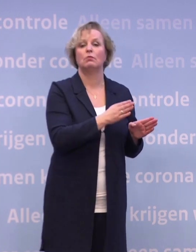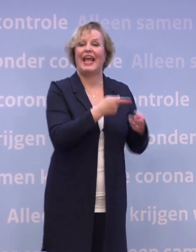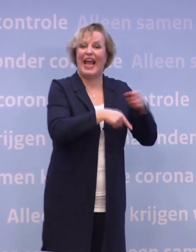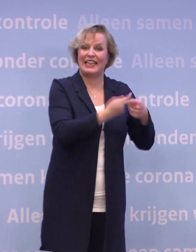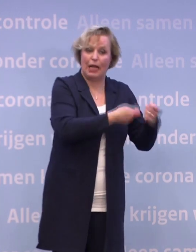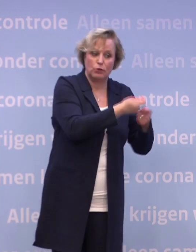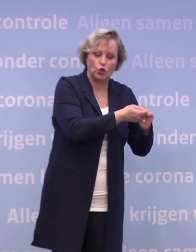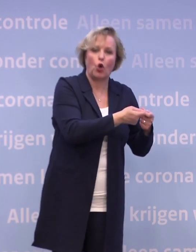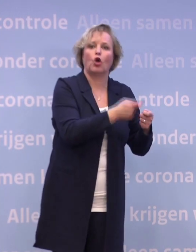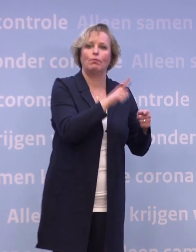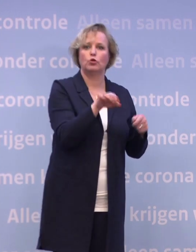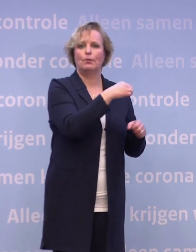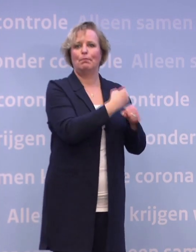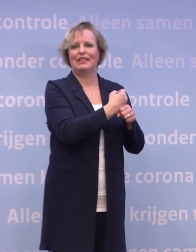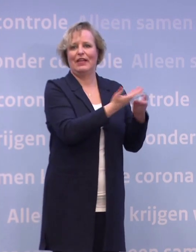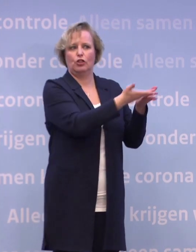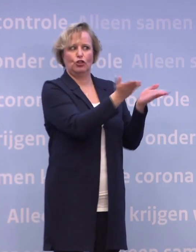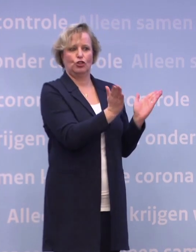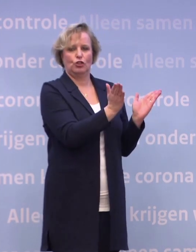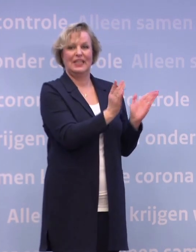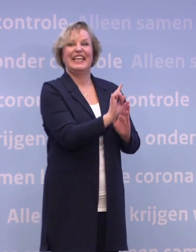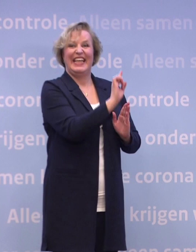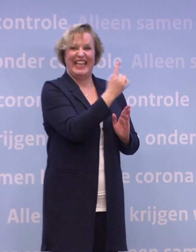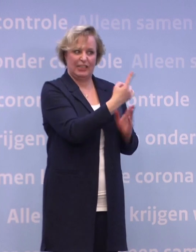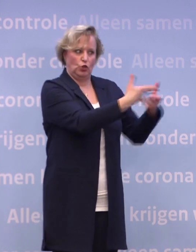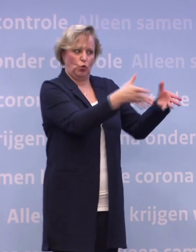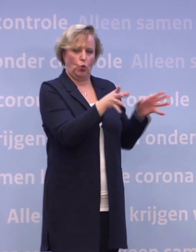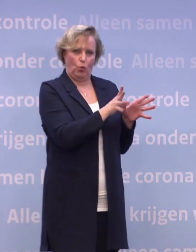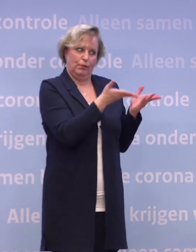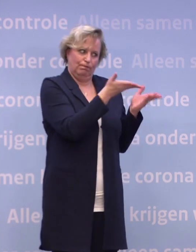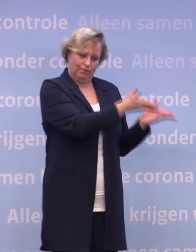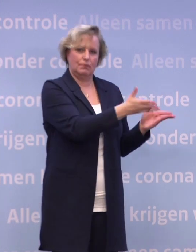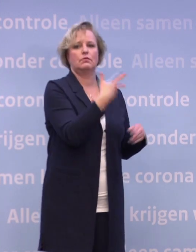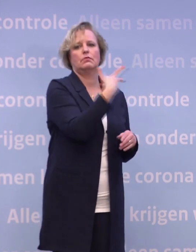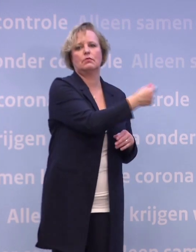...en de mensen die voor hen zorgen. Die moeten we eerst, in de allereerste groep, moeten we die willen vaccineren.